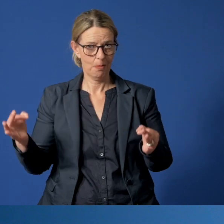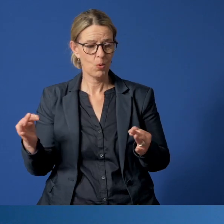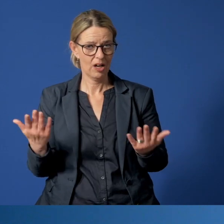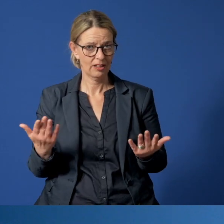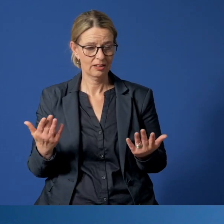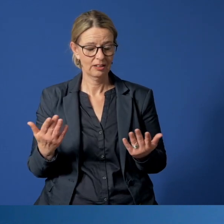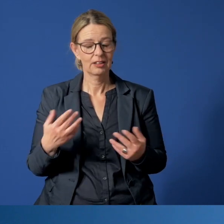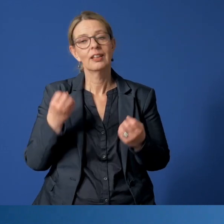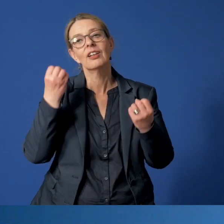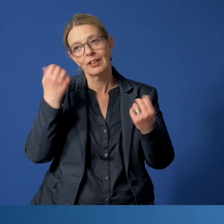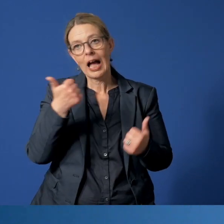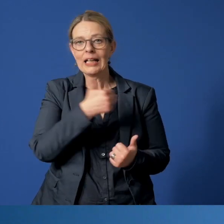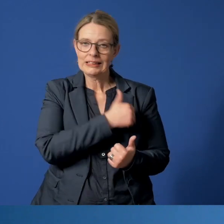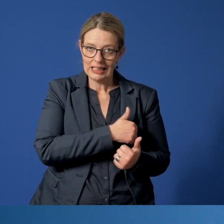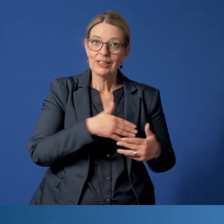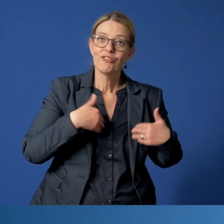Das freut uns natürlich einerseits, weil es zeigt,